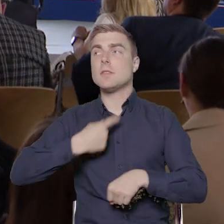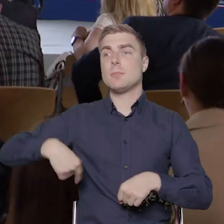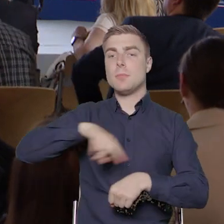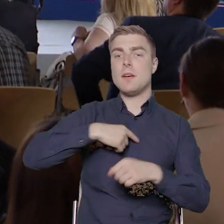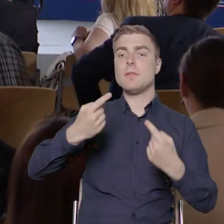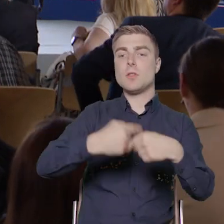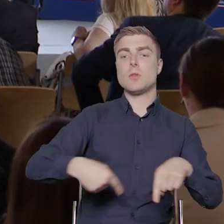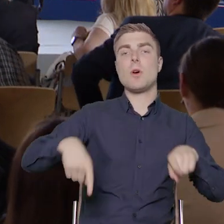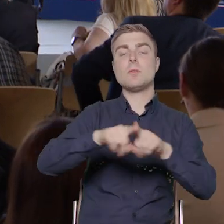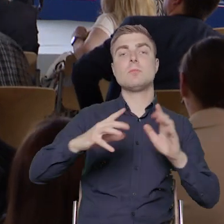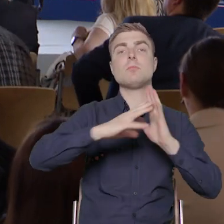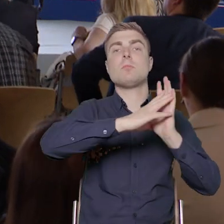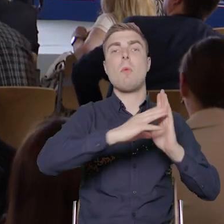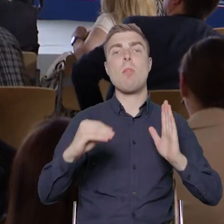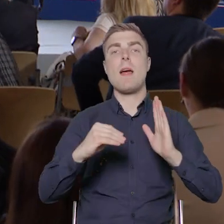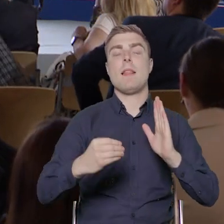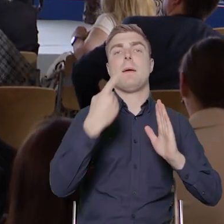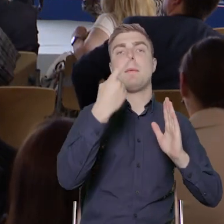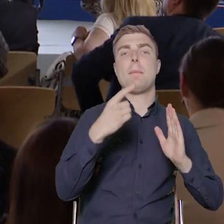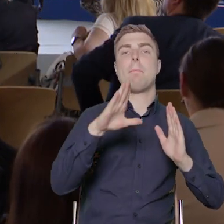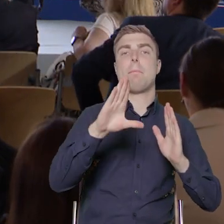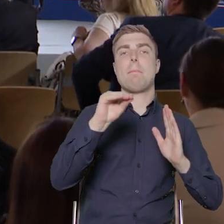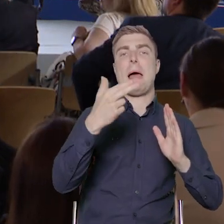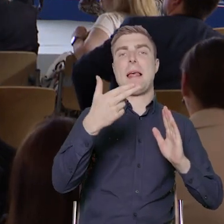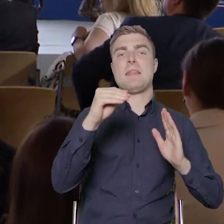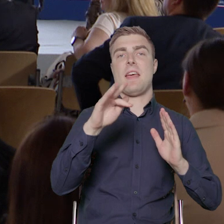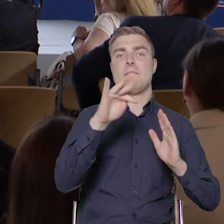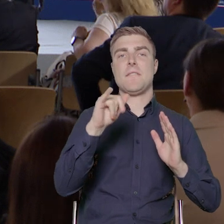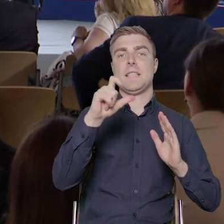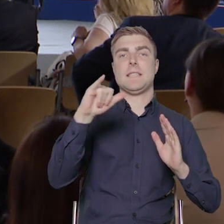w takim modelu beneficjenckim, to w tym naszym niszowym języku